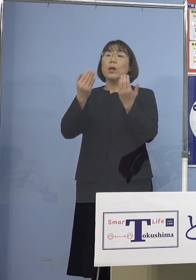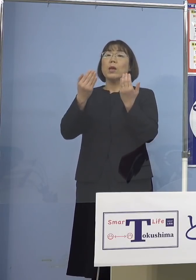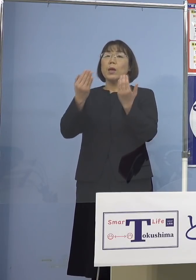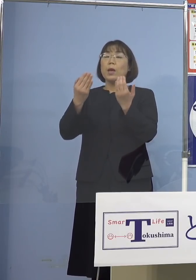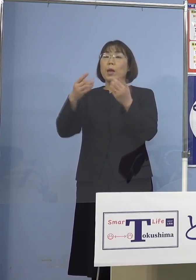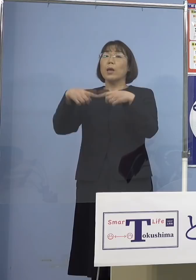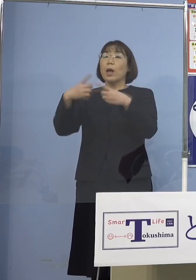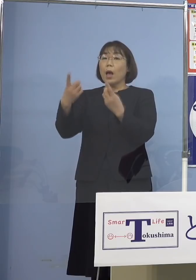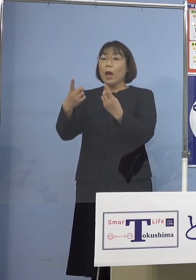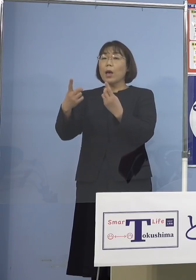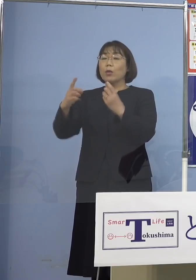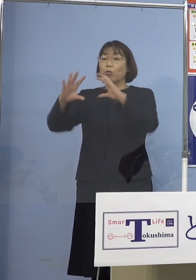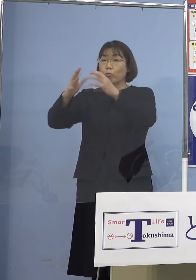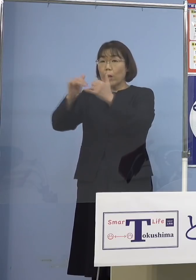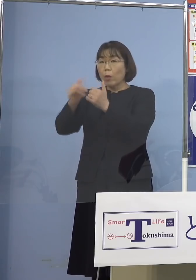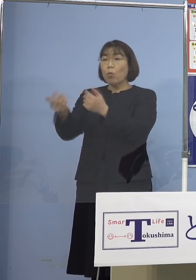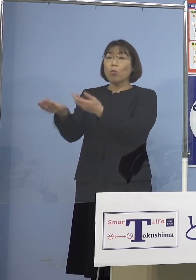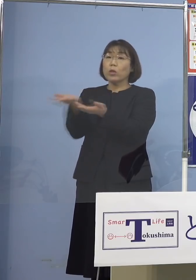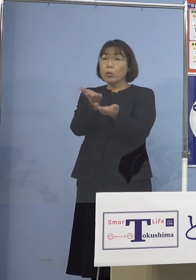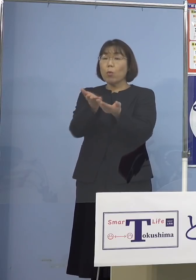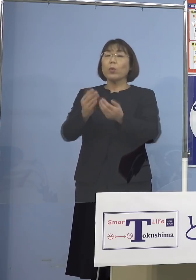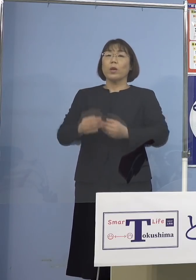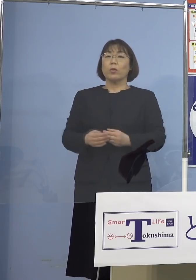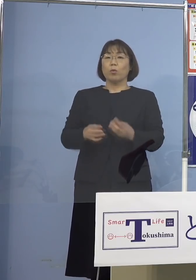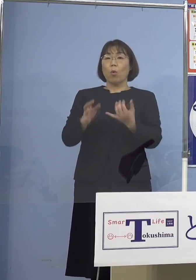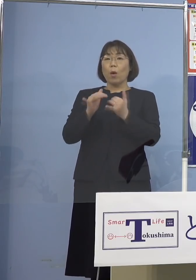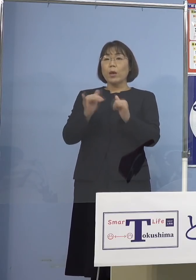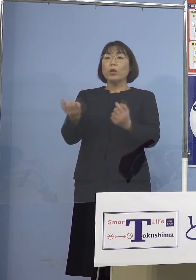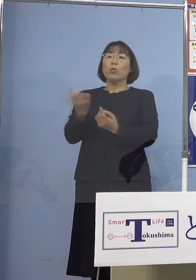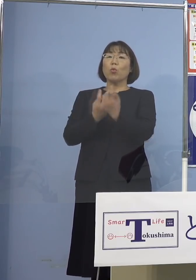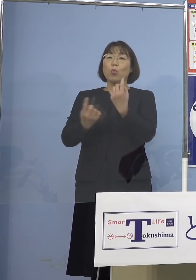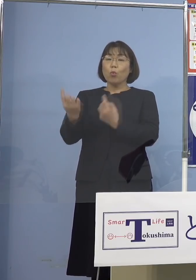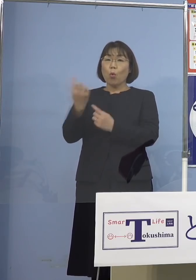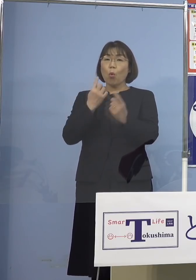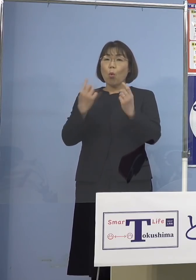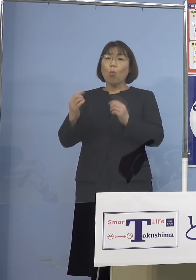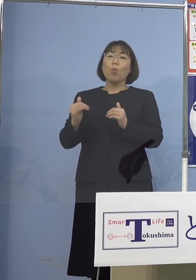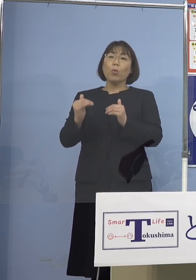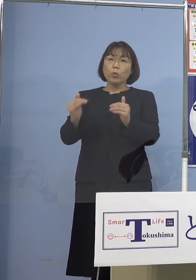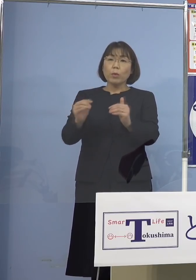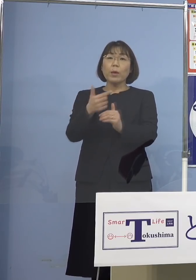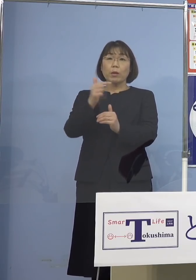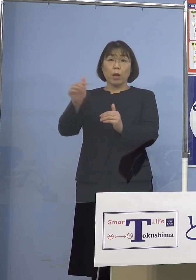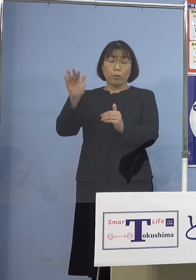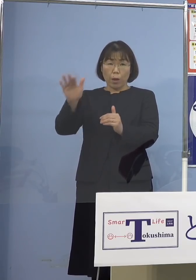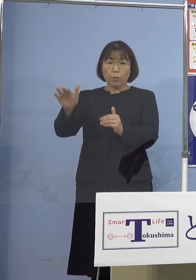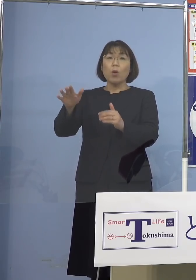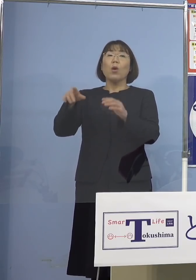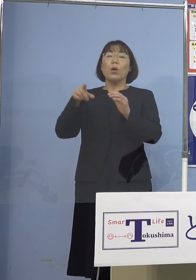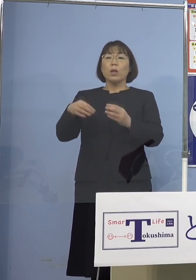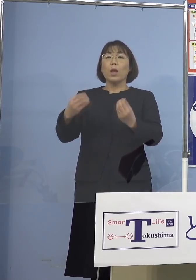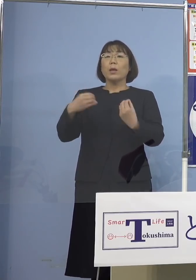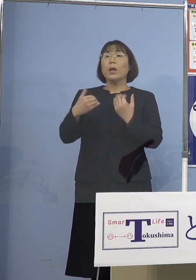あるいは人の動きを ある程度させていくと もちろん感染防止対策を やっているんですよ